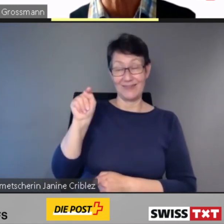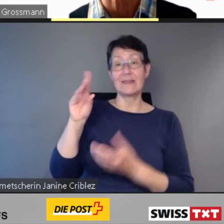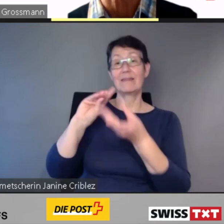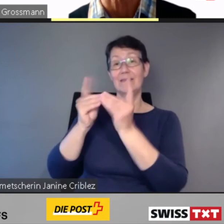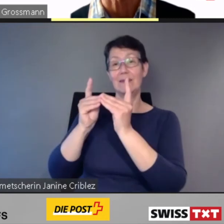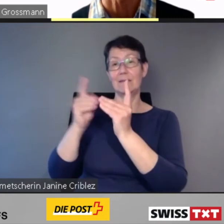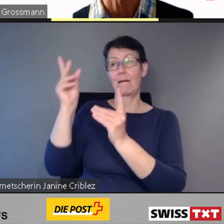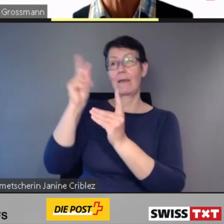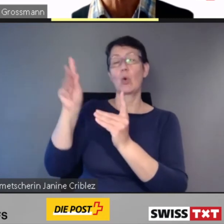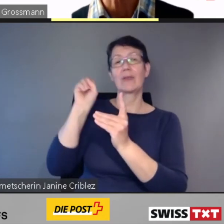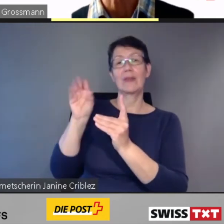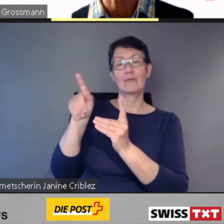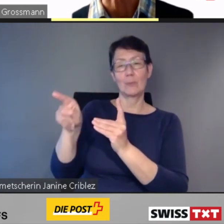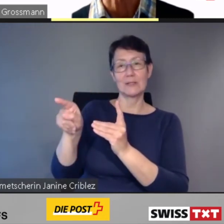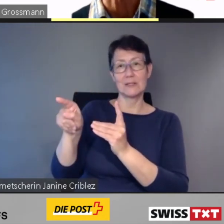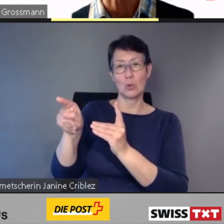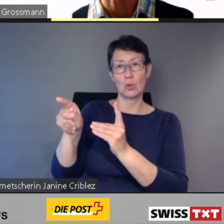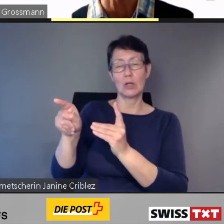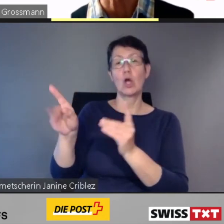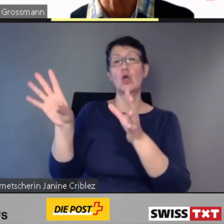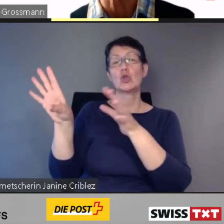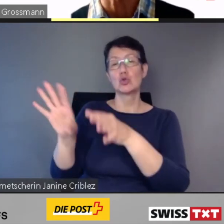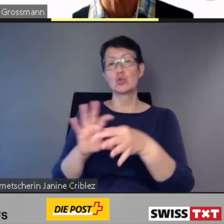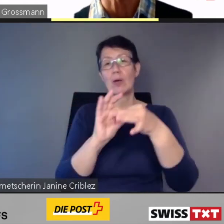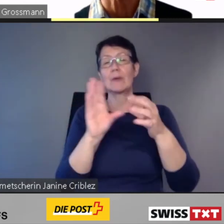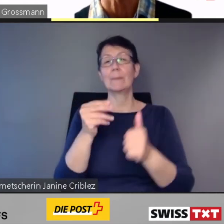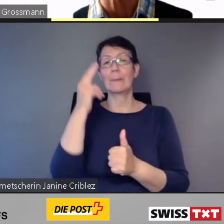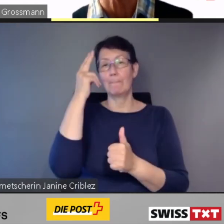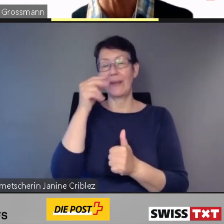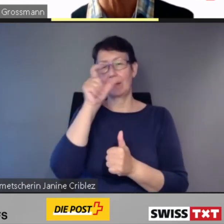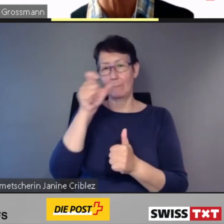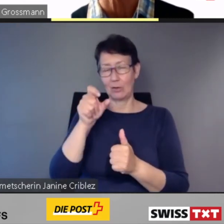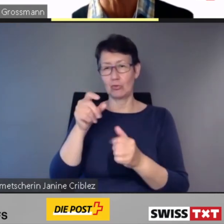eine grosse Hilfe ist